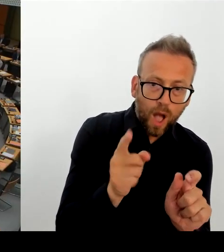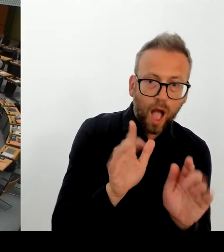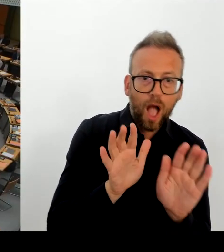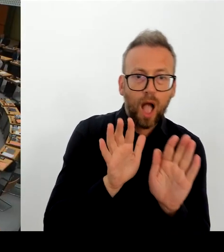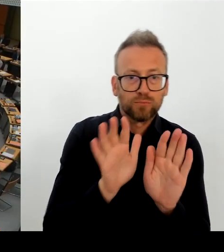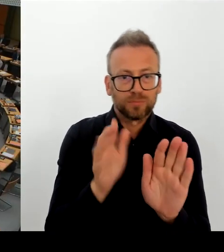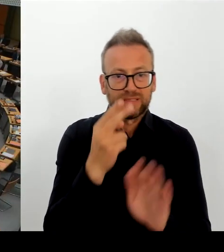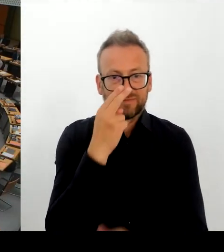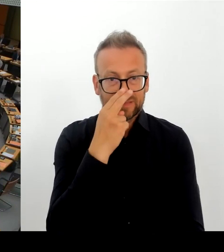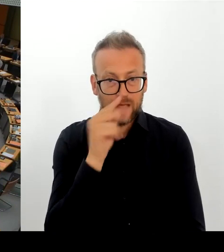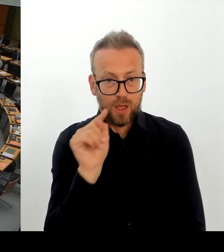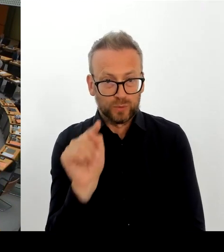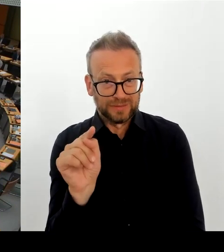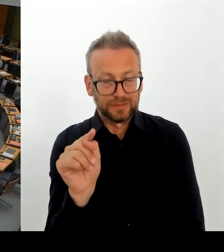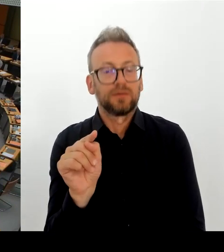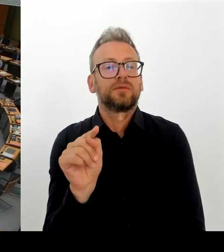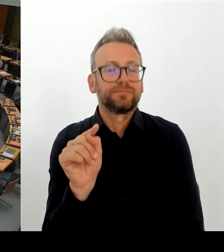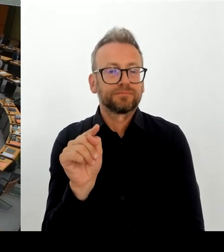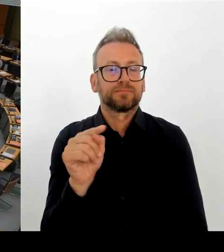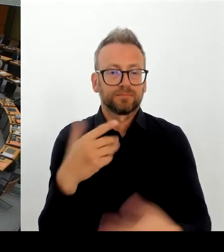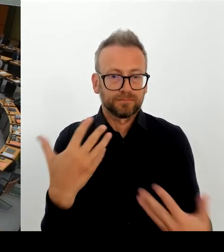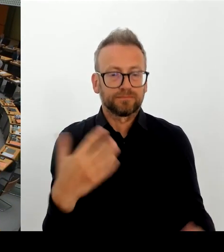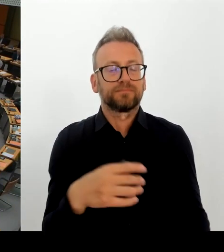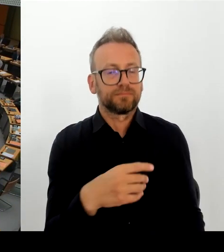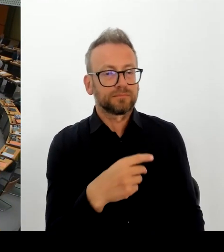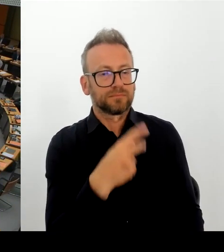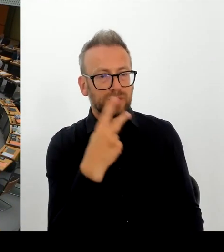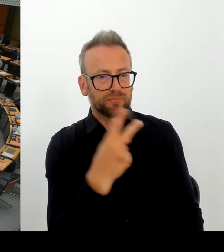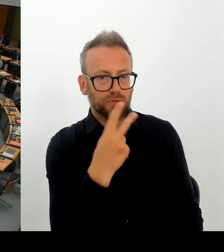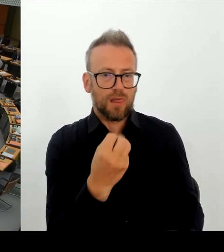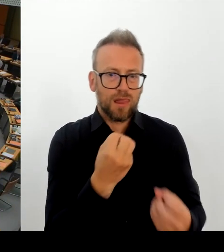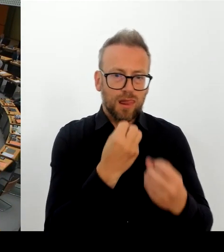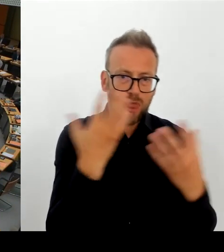Die zweite Nachfrage wäre für die Kollegin aus der Linksfraktion möglich. Bitte schön.